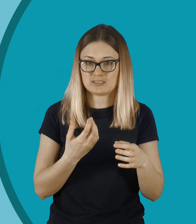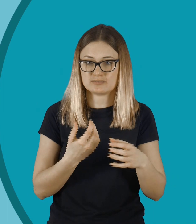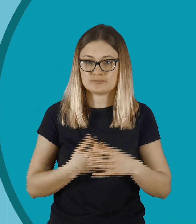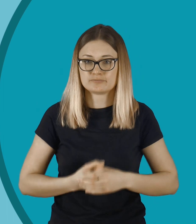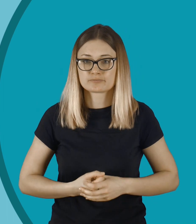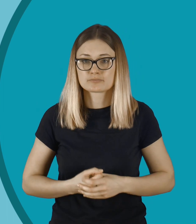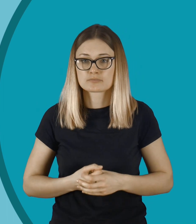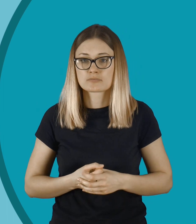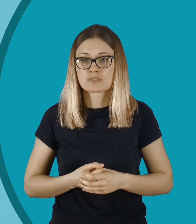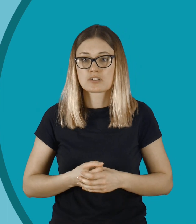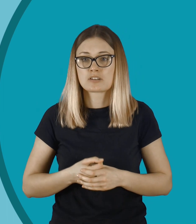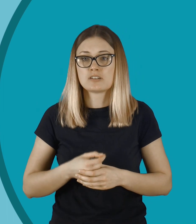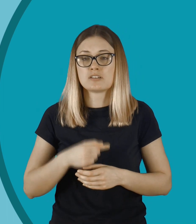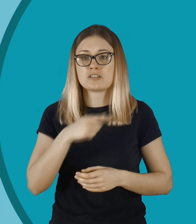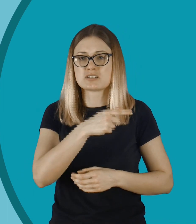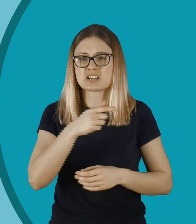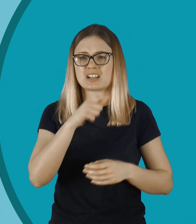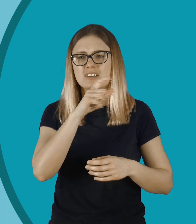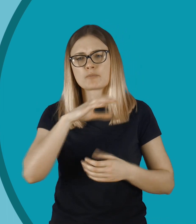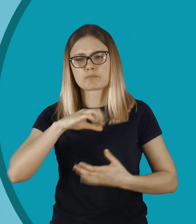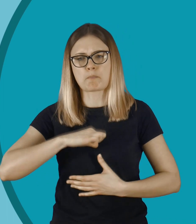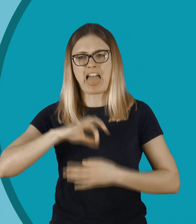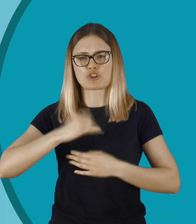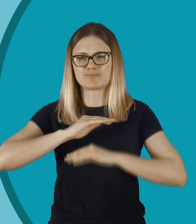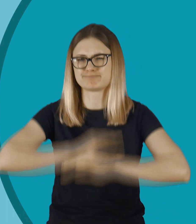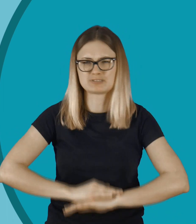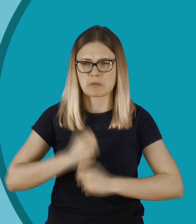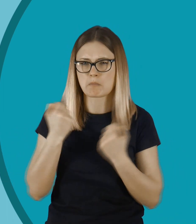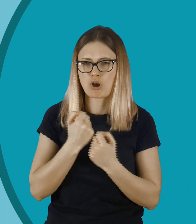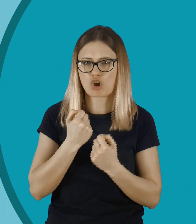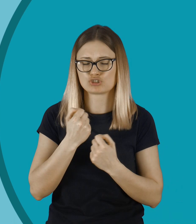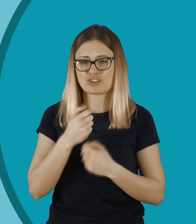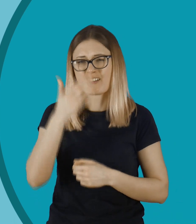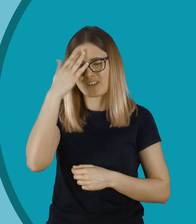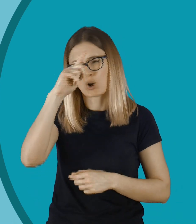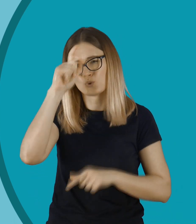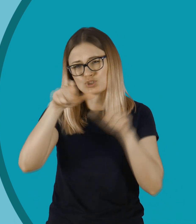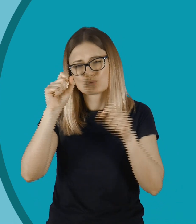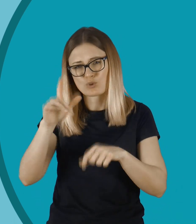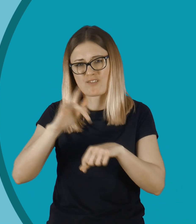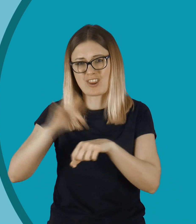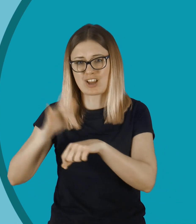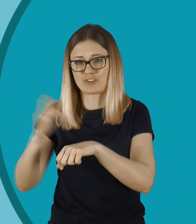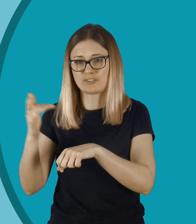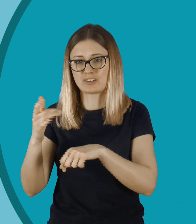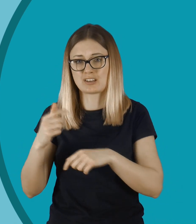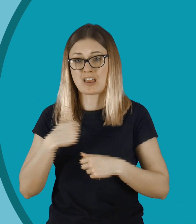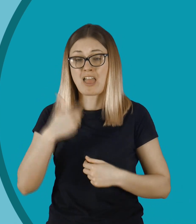To może być jakieś zupełne podkopanie jej pewności siebie. Wiem, jacy ludzie są wrażliwi.